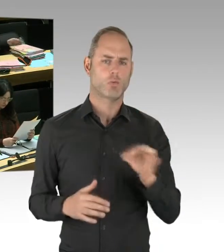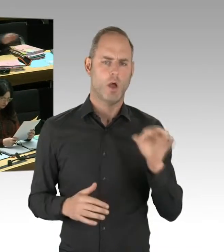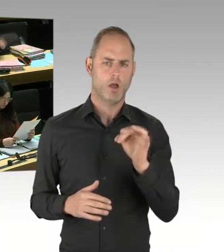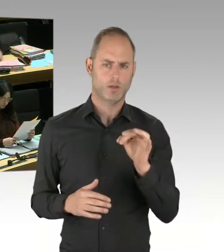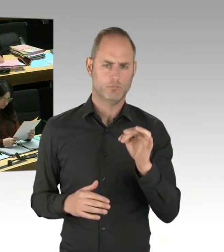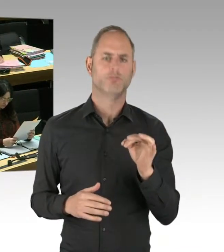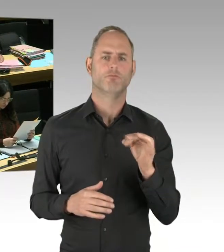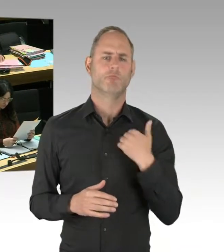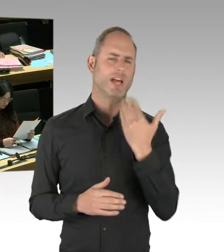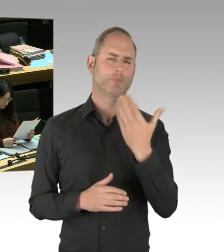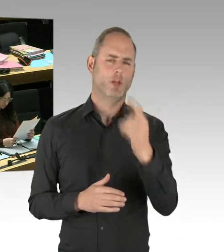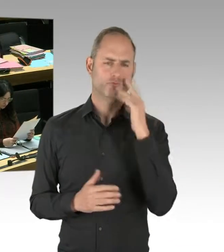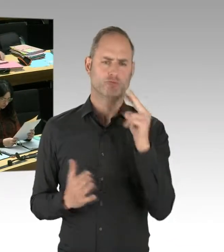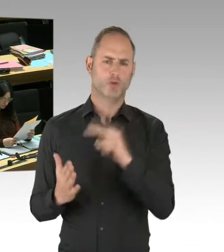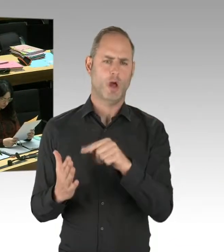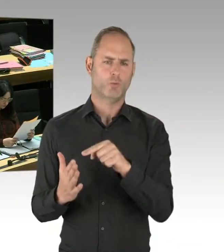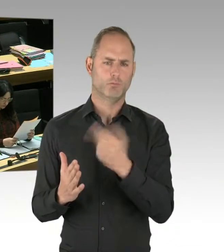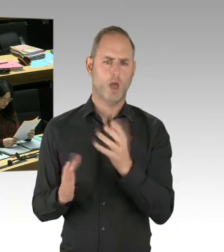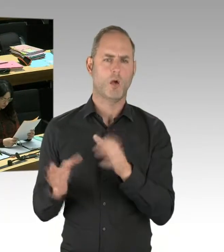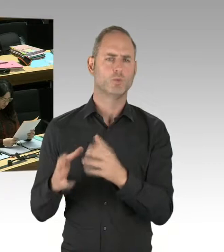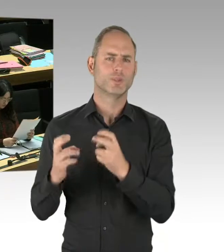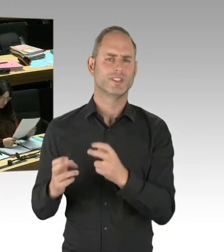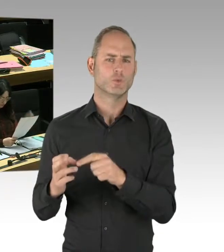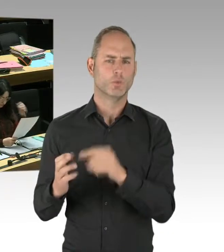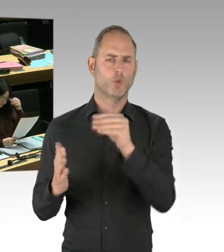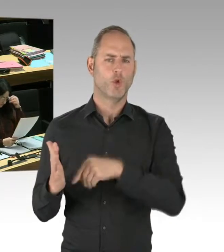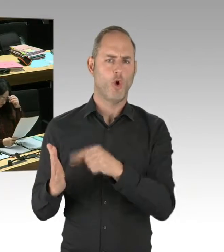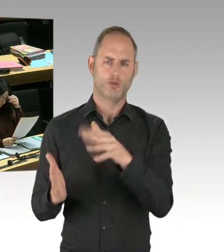mit Professor Jaschke zu sprechen von der Hochschule für Wirtschaft und Recht, Fachbereich fünf,